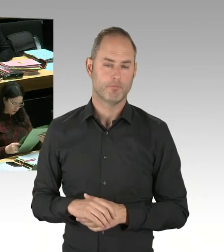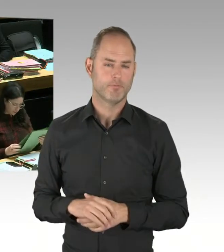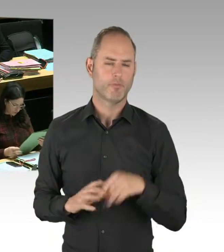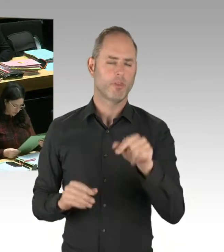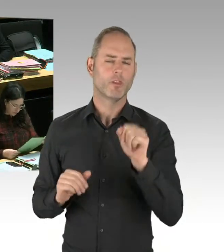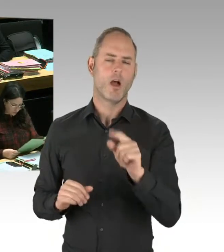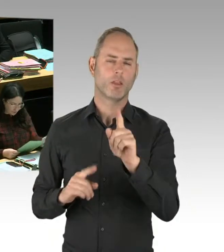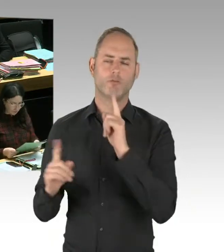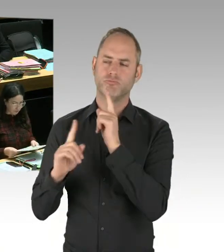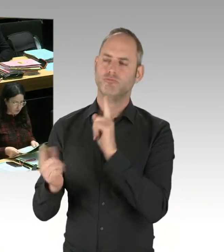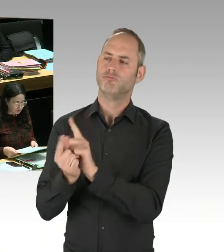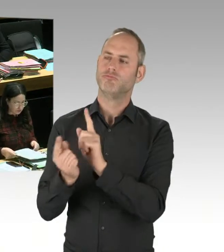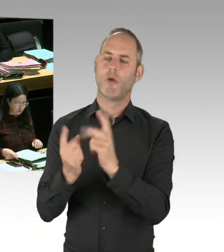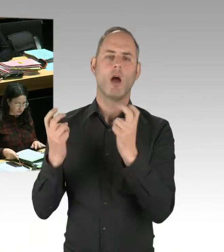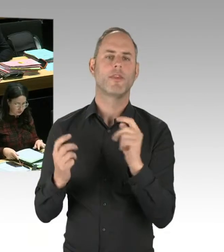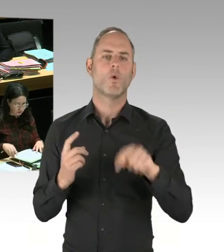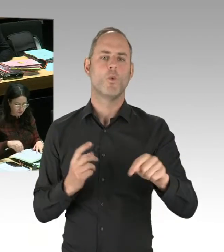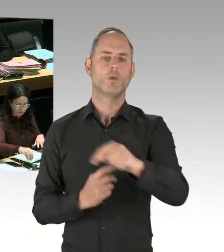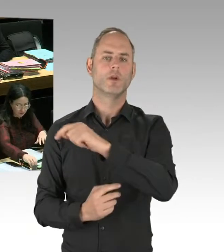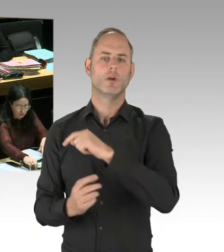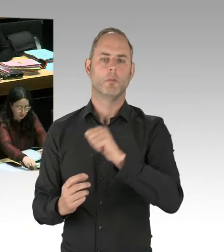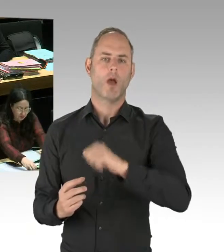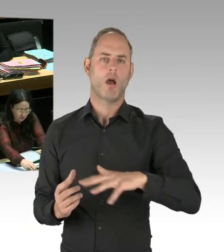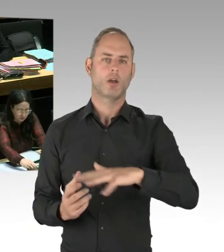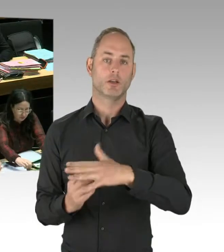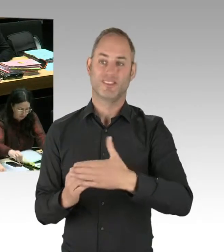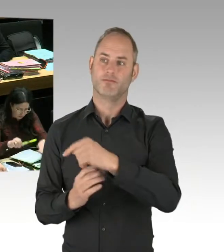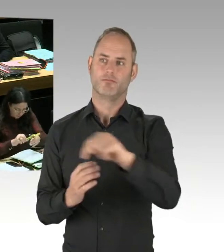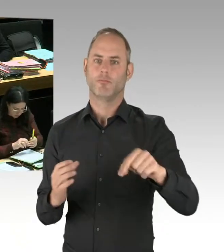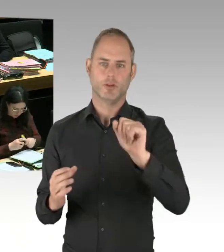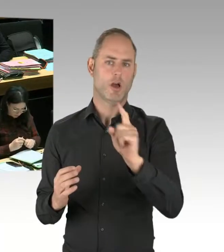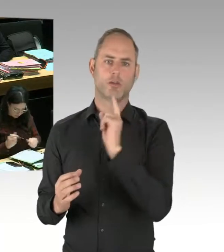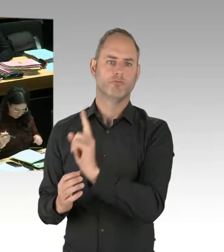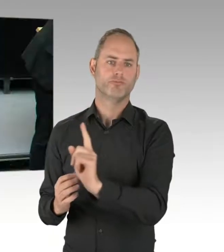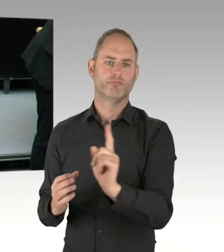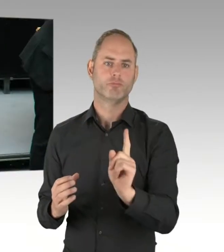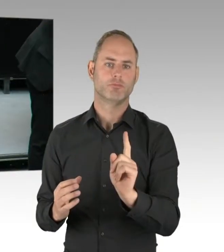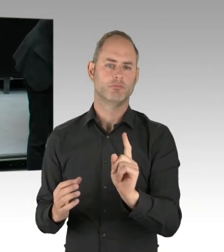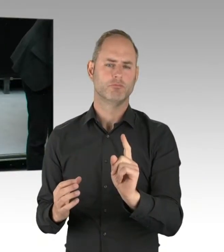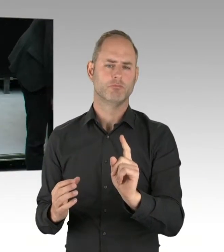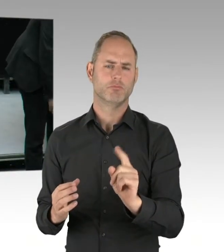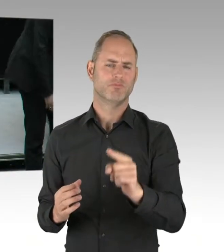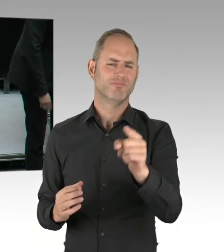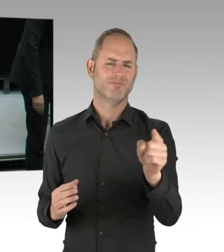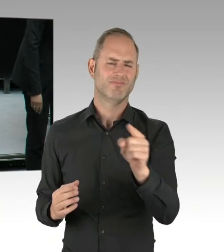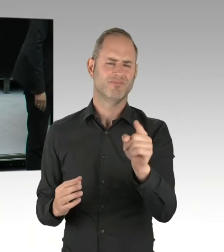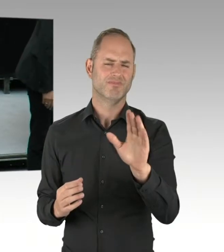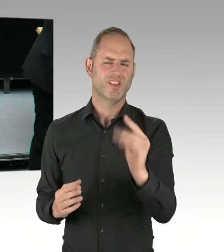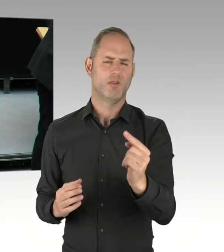Ich bitte Sie einfach, dann mal die Realitäten zur Kenntnis zu nehmen. (Beifall) (Präsidium) Die zweite Nachfrage